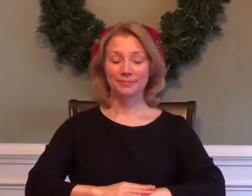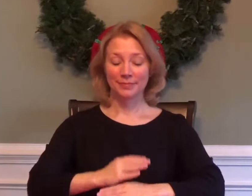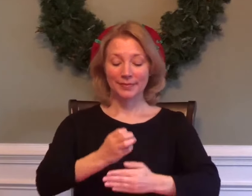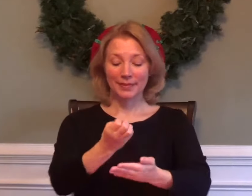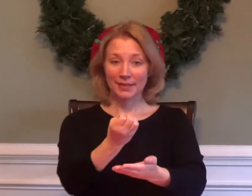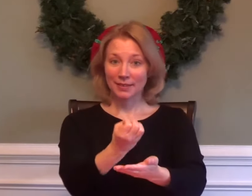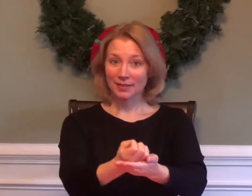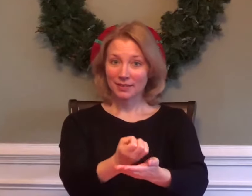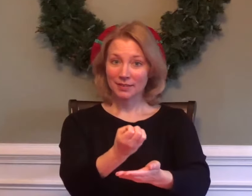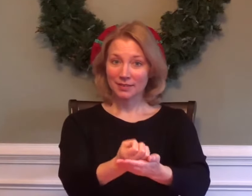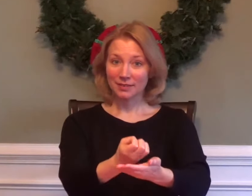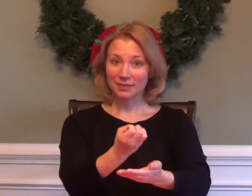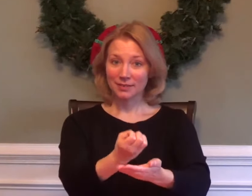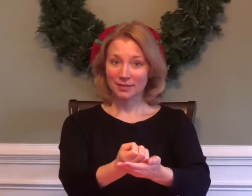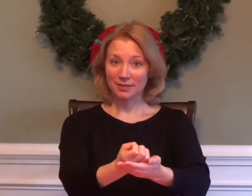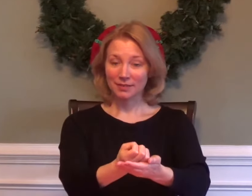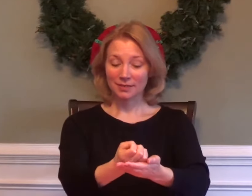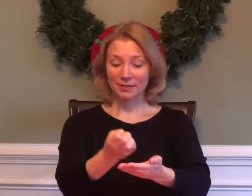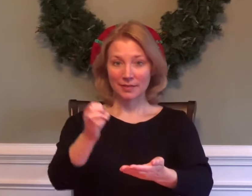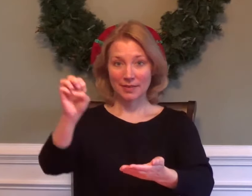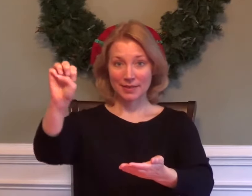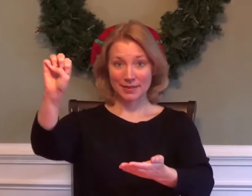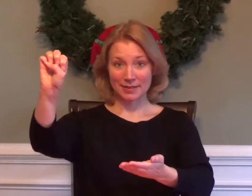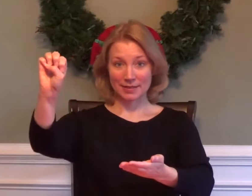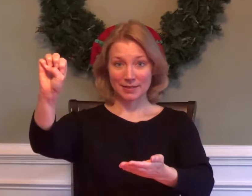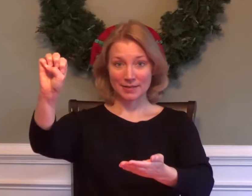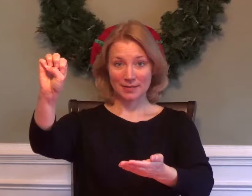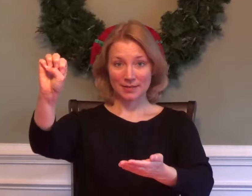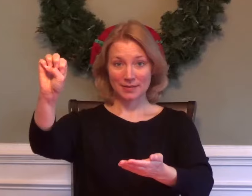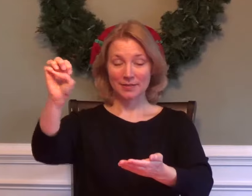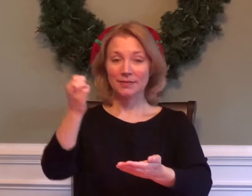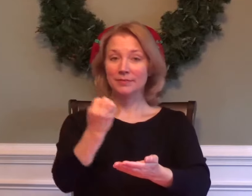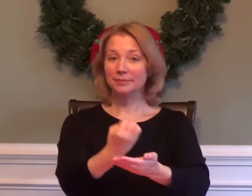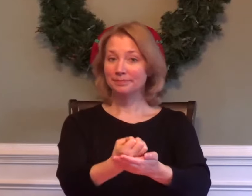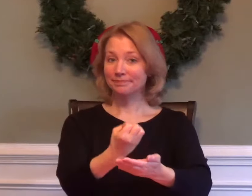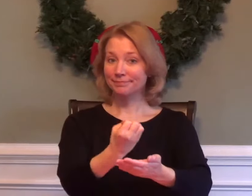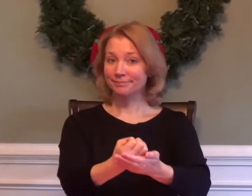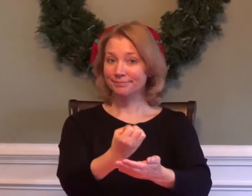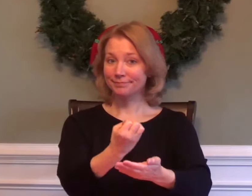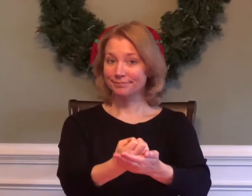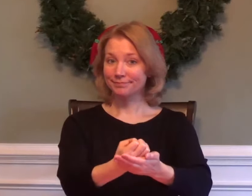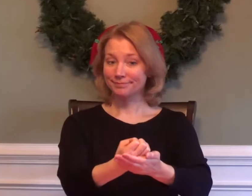ECONOMICS